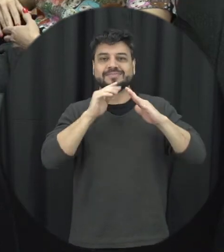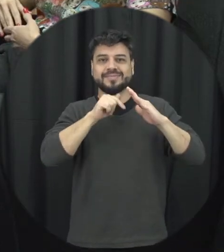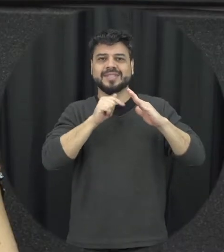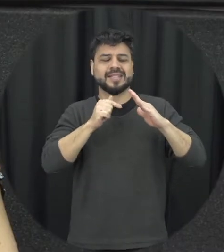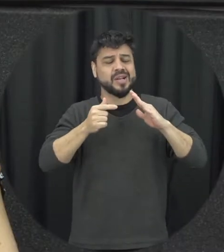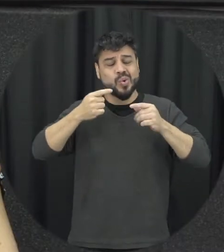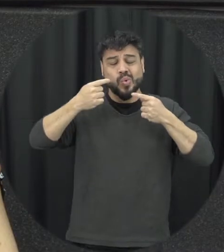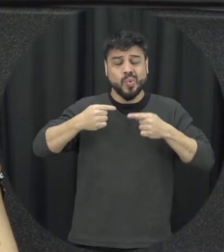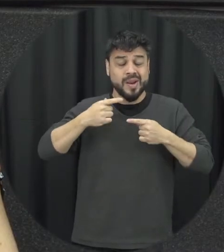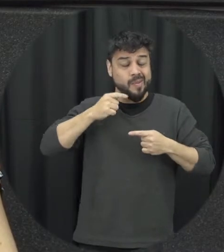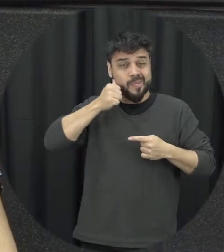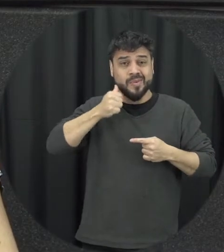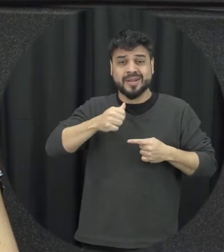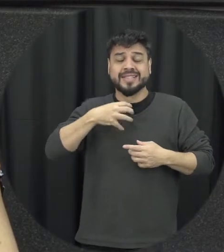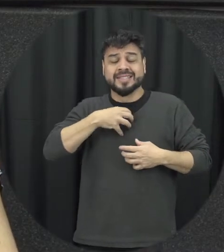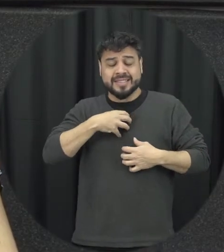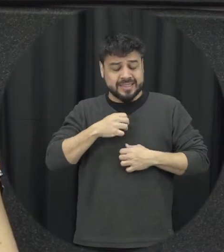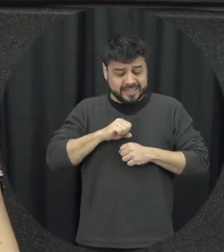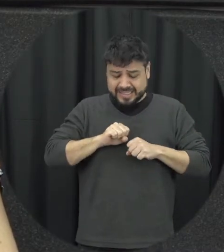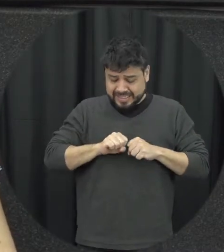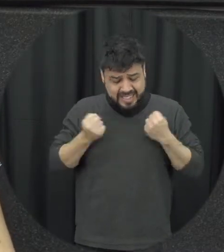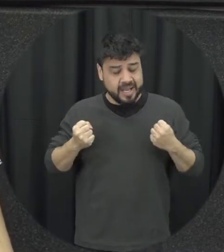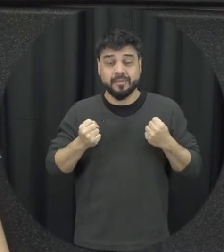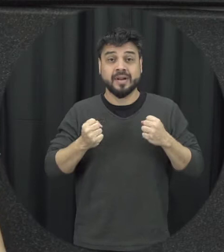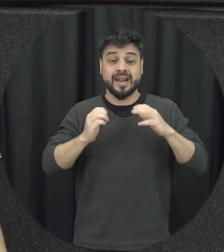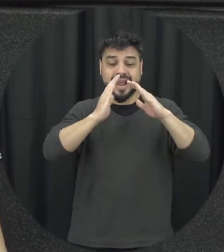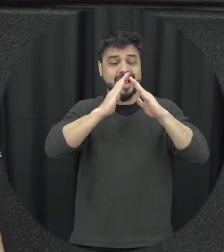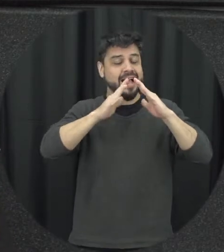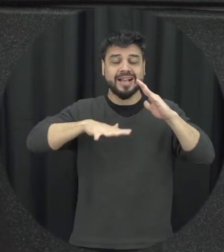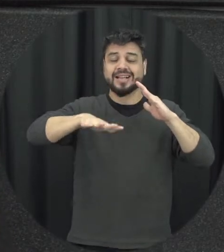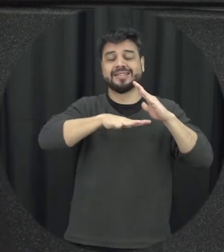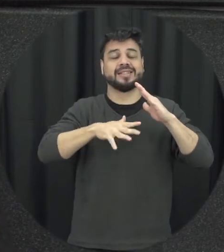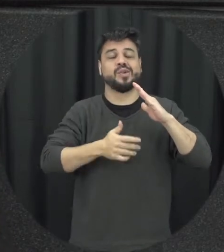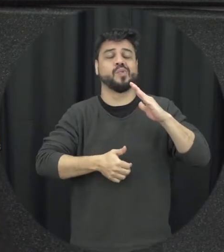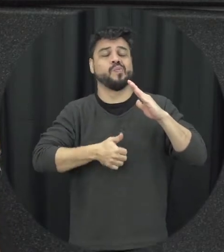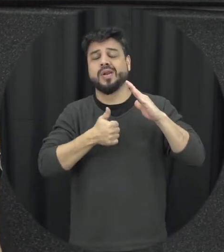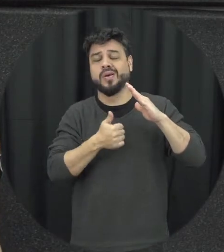mulher ela vai acabando quebrando aquele mito da sacralidade familiares que Olá aquele lugar super